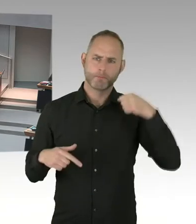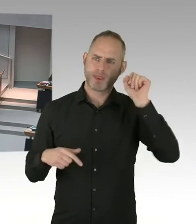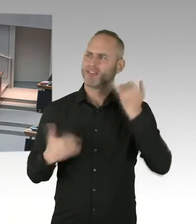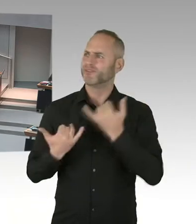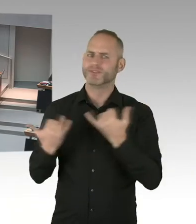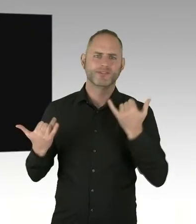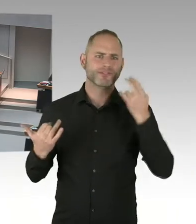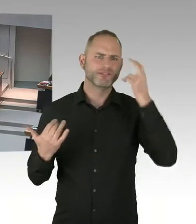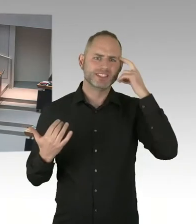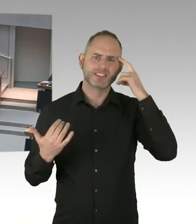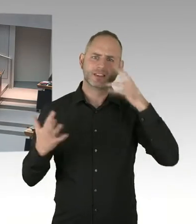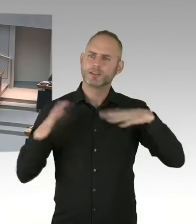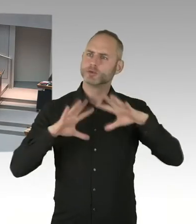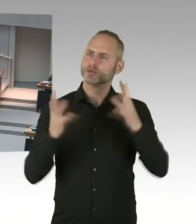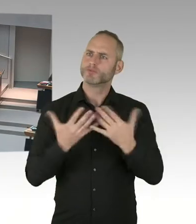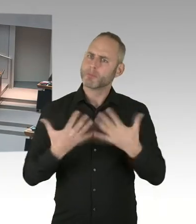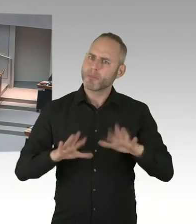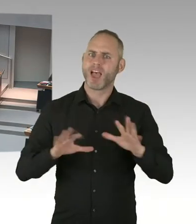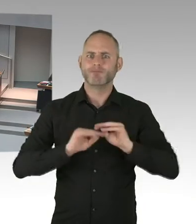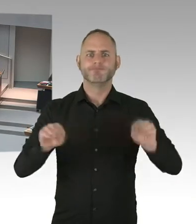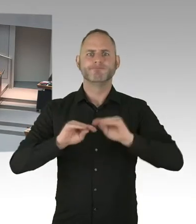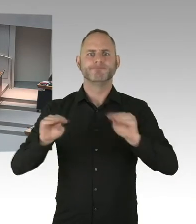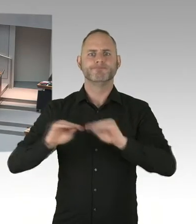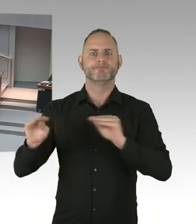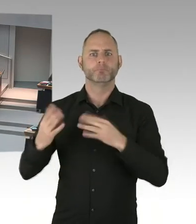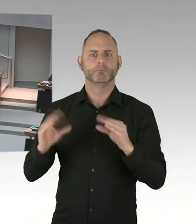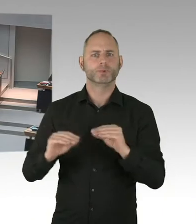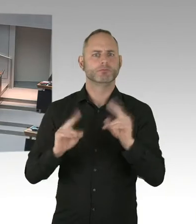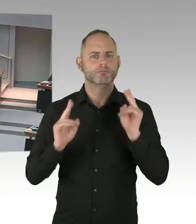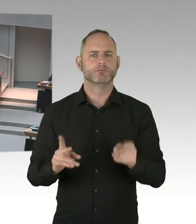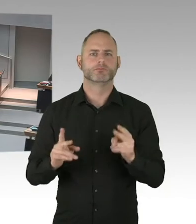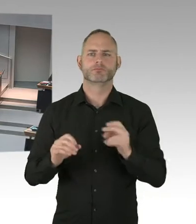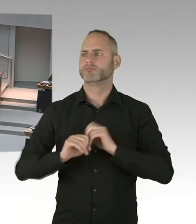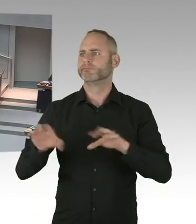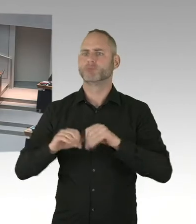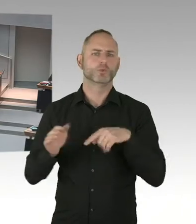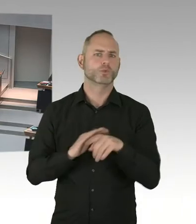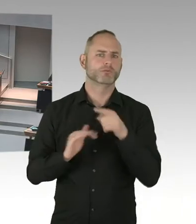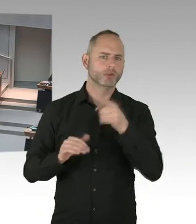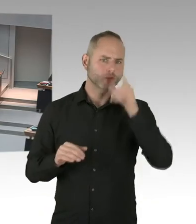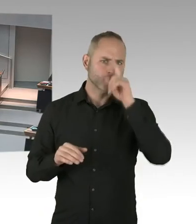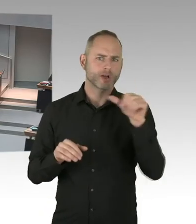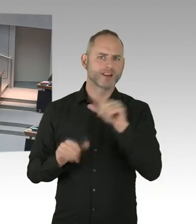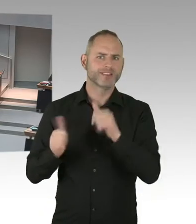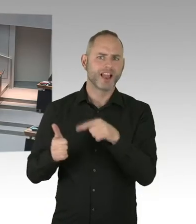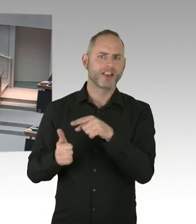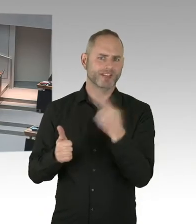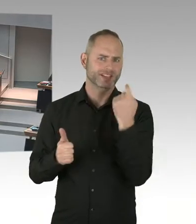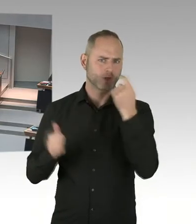sondern abgestimmt auch mit allen Beteiligten in der Stadt. Und ich denke zwei Punkte sind bei einer Öffentlichkeitskampagne,